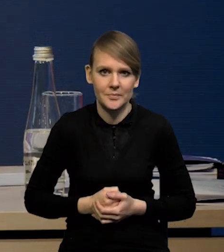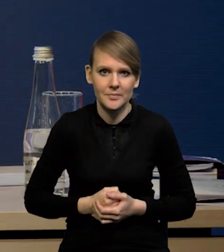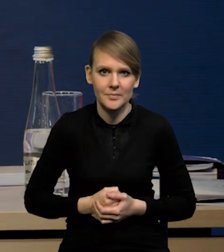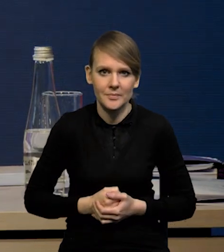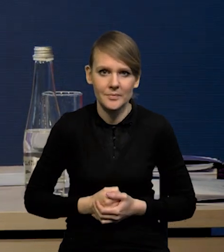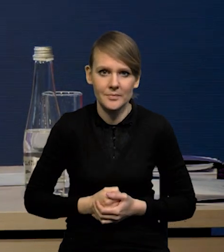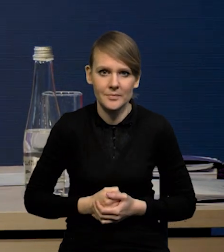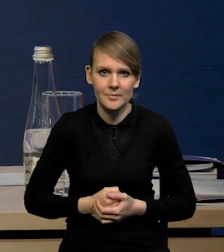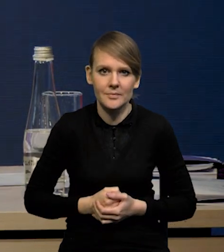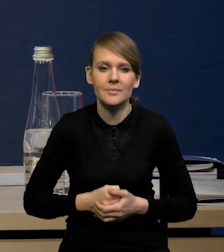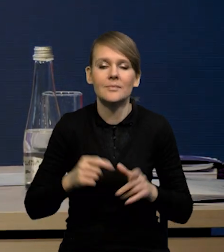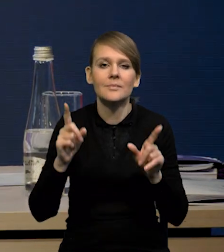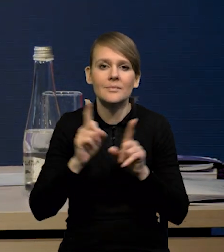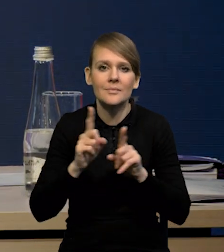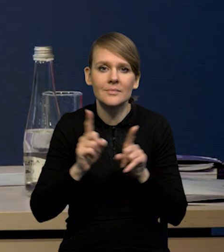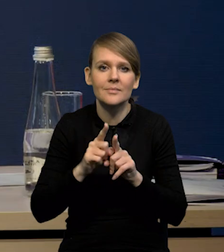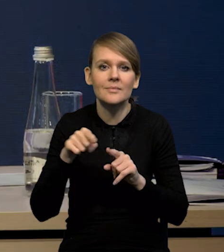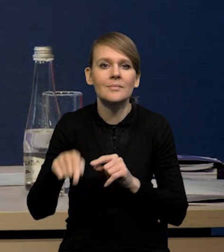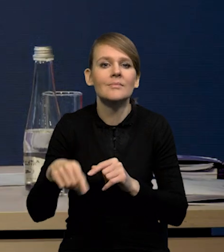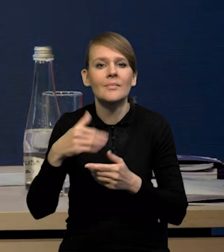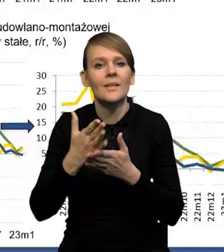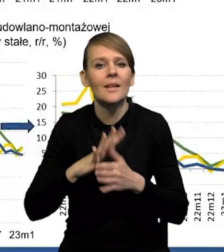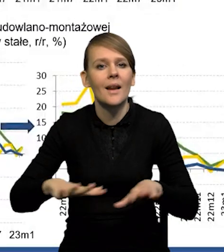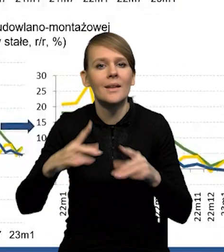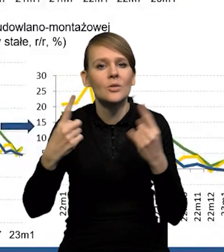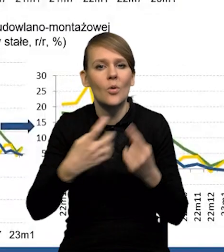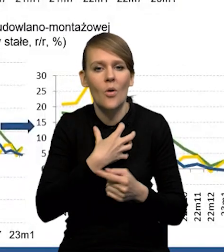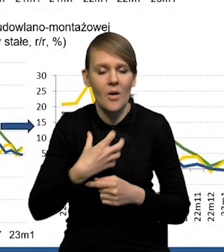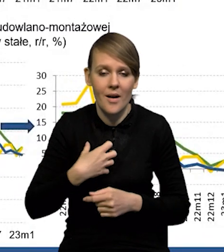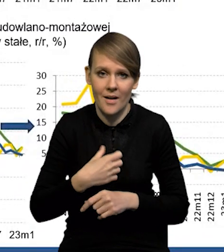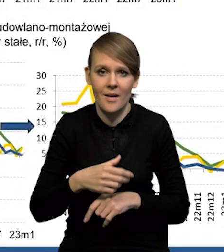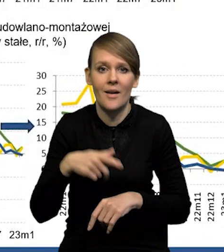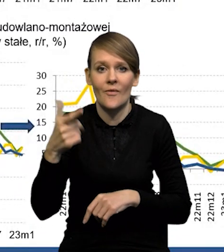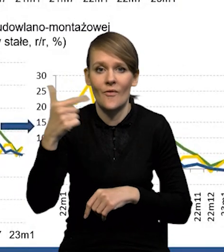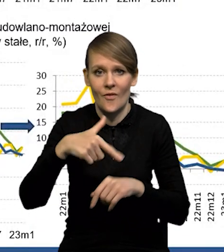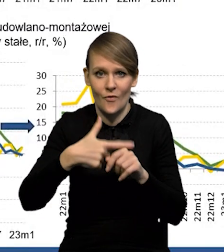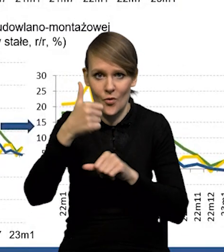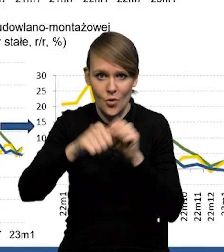No i koniunktura krajowa. Mieliśmy zaskoczenie, jeśli chodzi o czwarty kwartał dwudziestego drugiego roku.